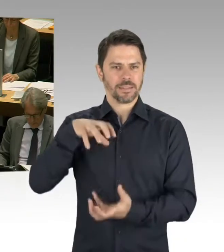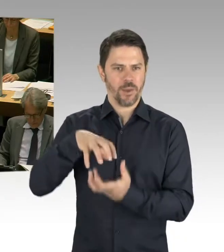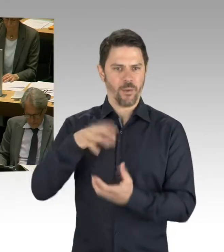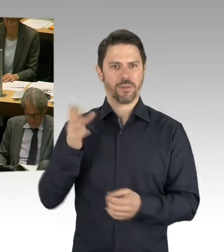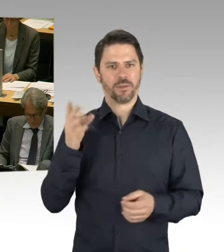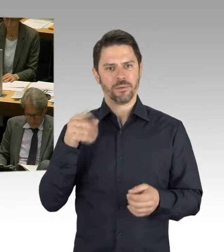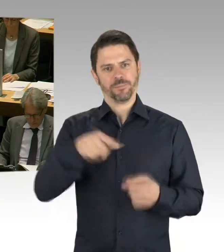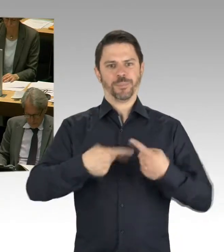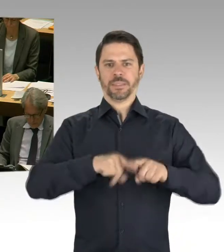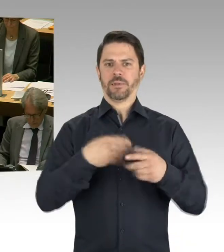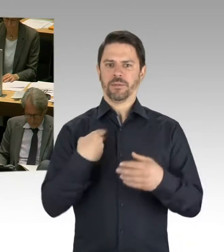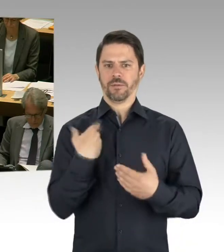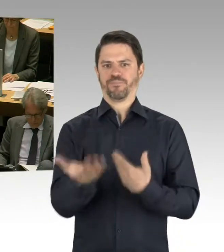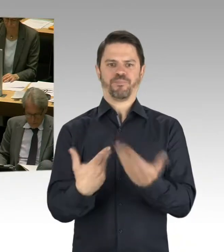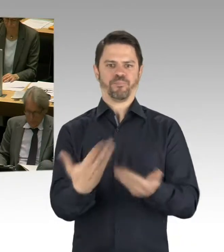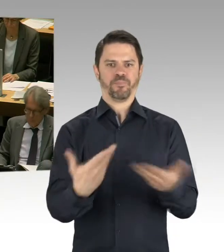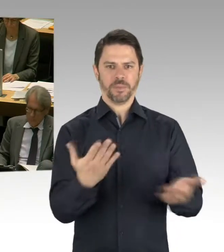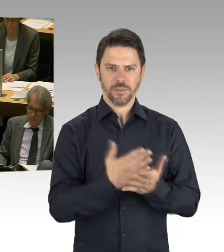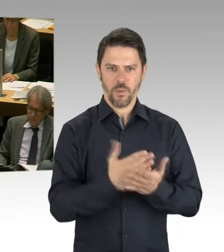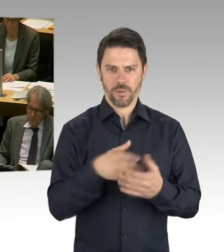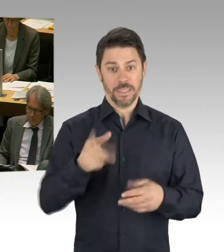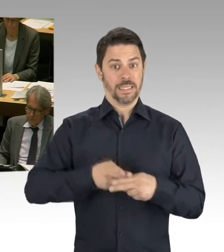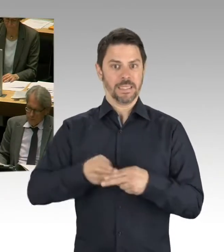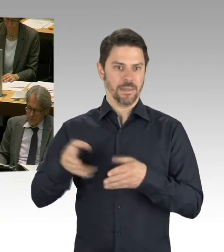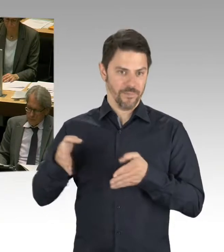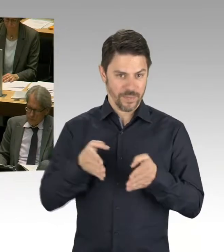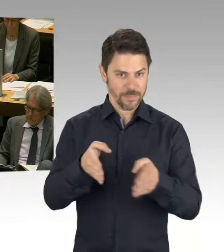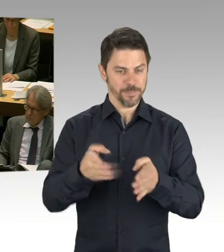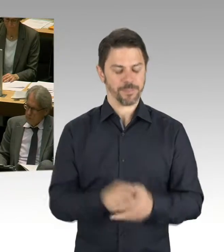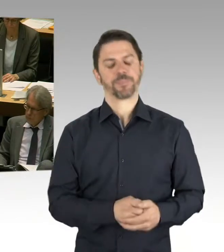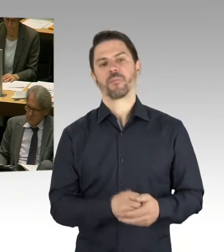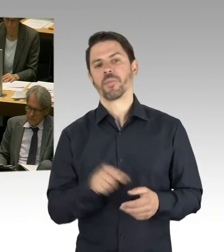auf den Weg gebracht haben. 49 modulare Ergänzungsbauten